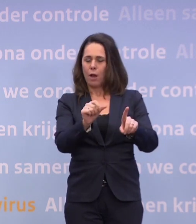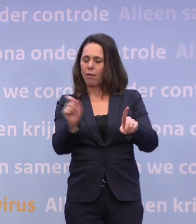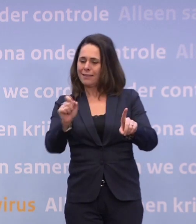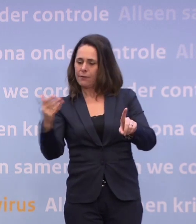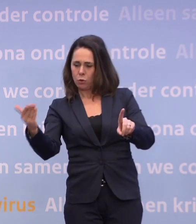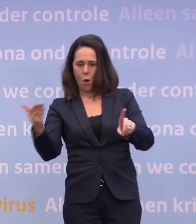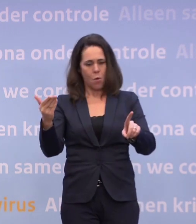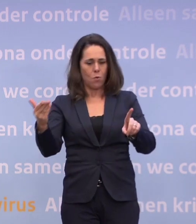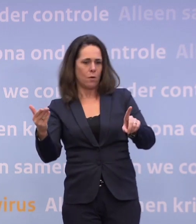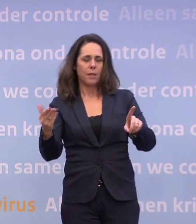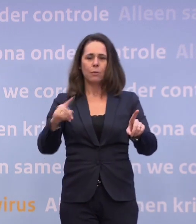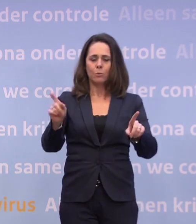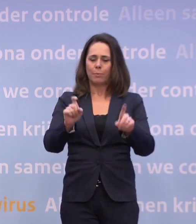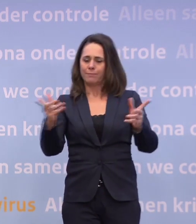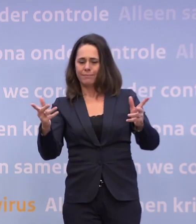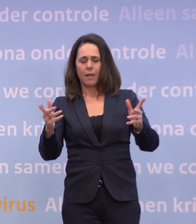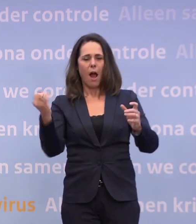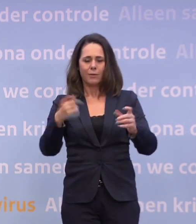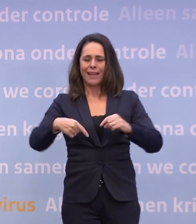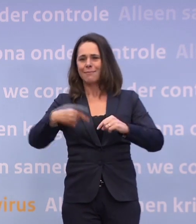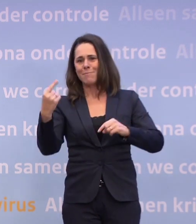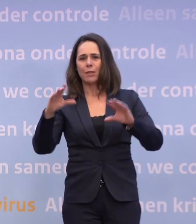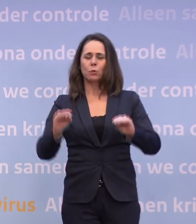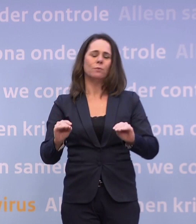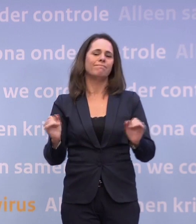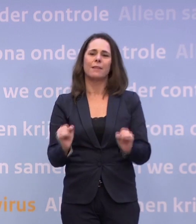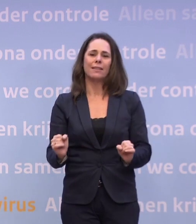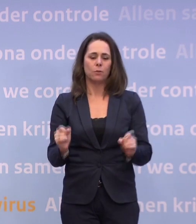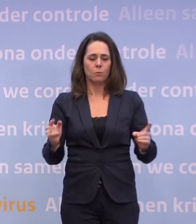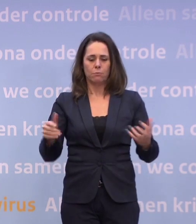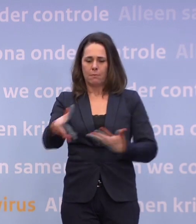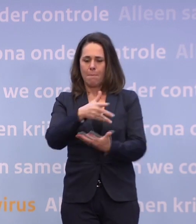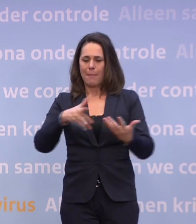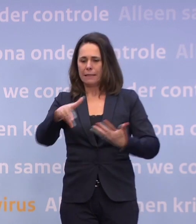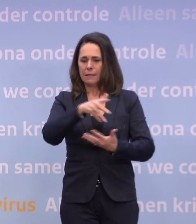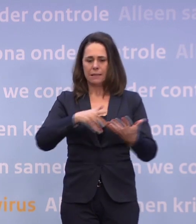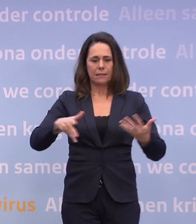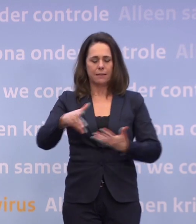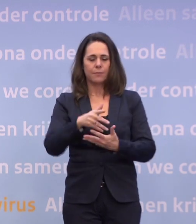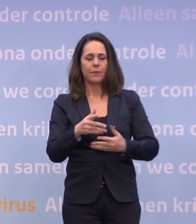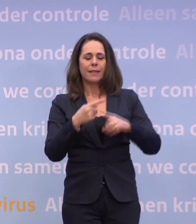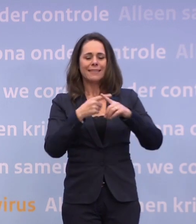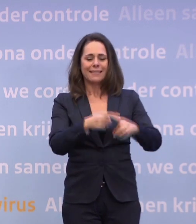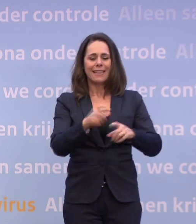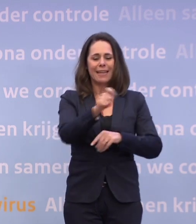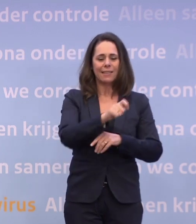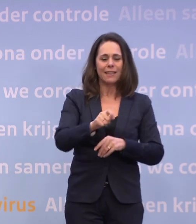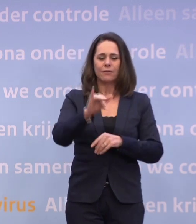...dan moet je dus per definitie meer gaan doen. Dan moet je gaan kijken naar die mix van al die zaken. Dan moet je kijken naar de mix van de ziekenhuiscijfers, ic-cijfers, R-getal...